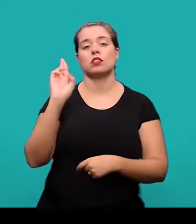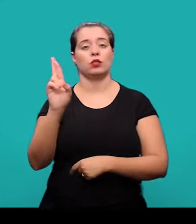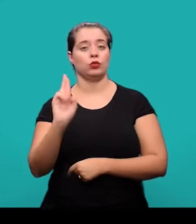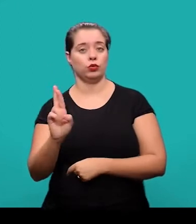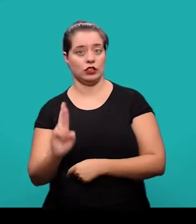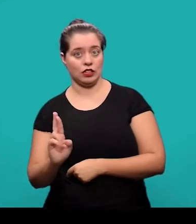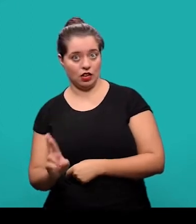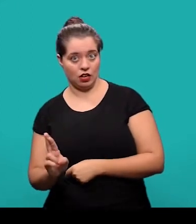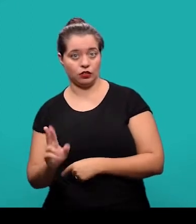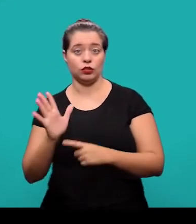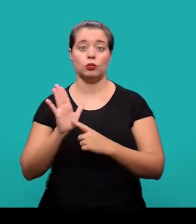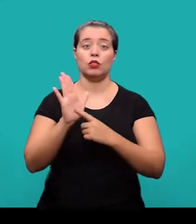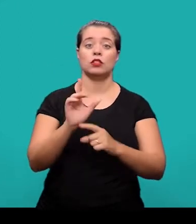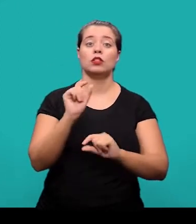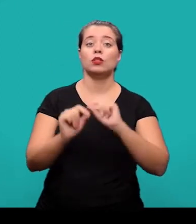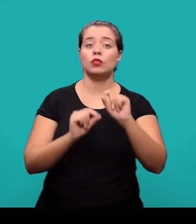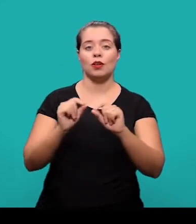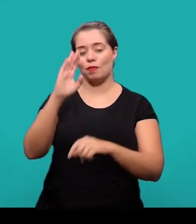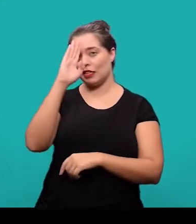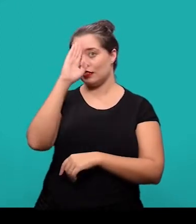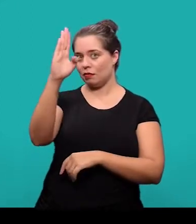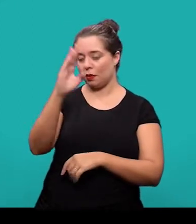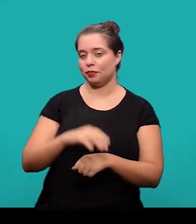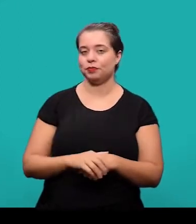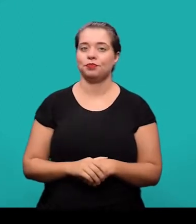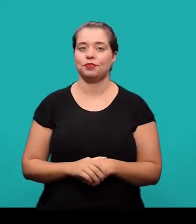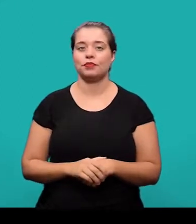as discussões e os resultados, dando destaque para os pontos principais.